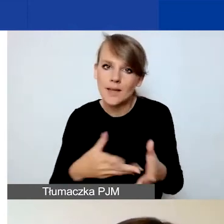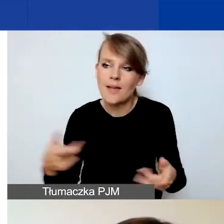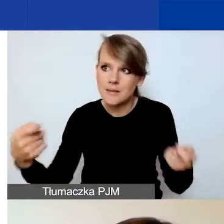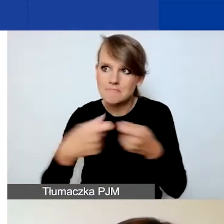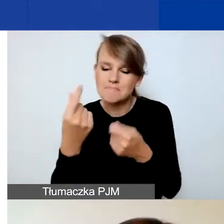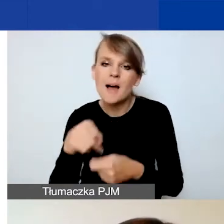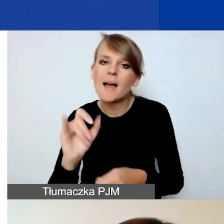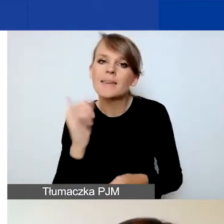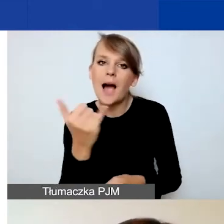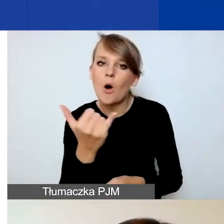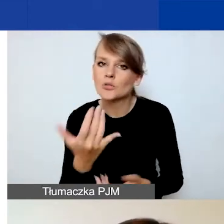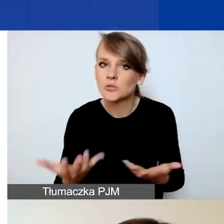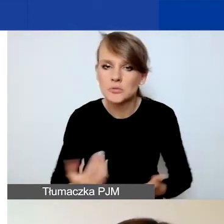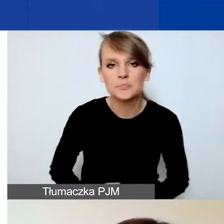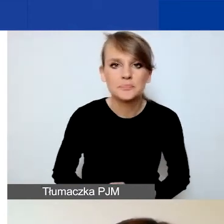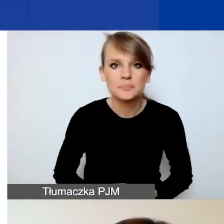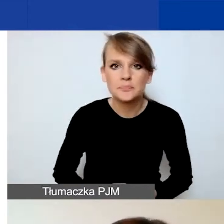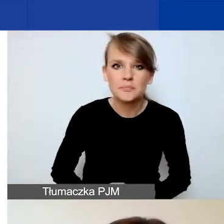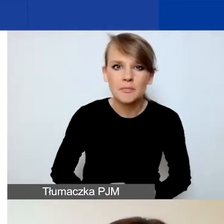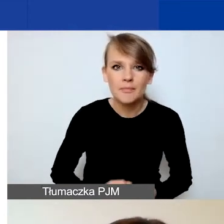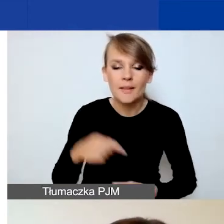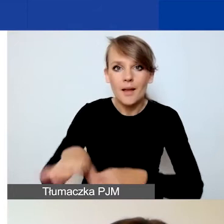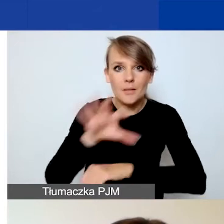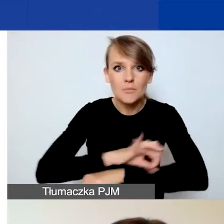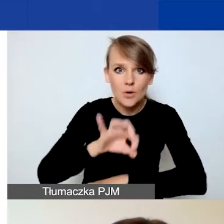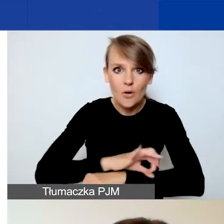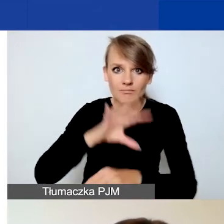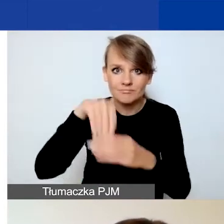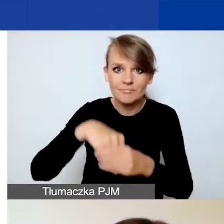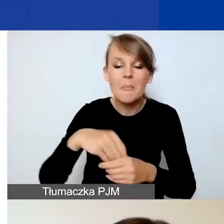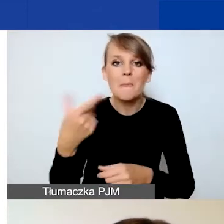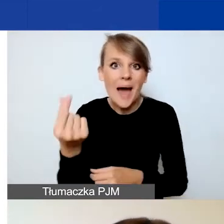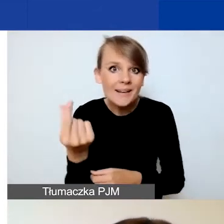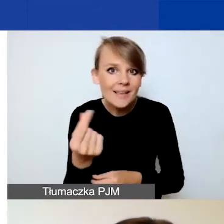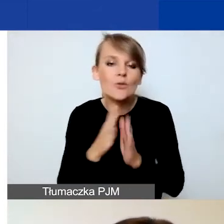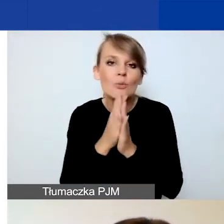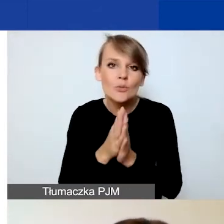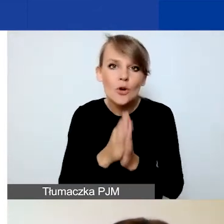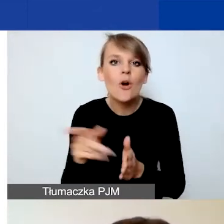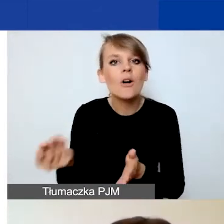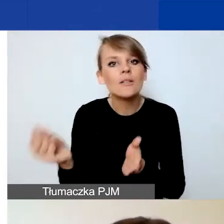W przypadku projektów w partnerstwie prosimy o załączenie deklaracji współpracy partnerskiej.